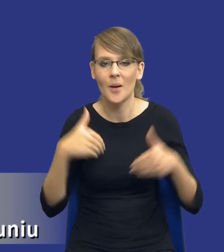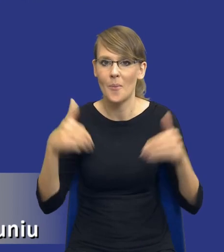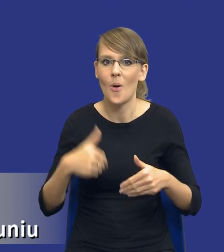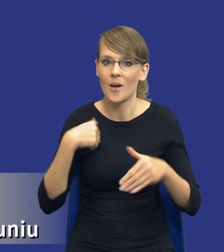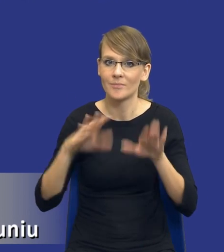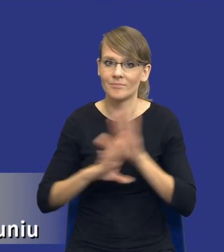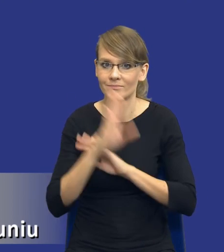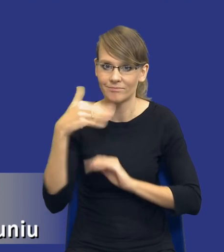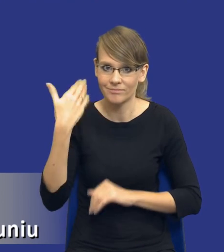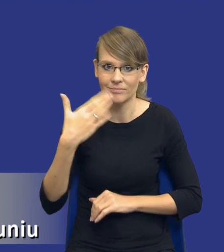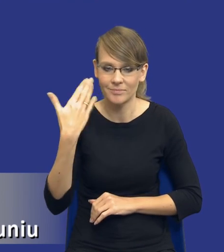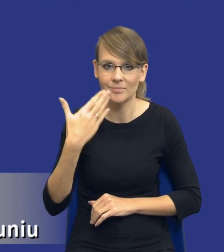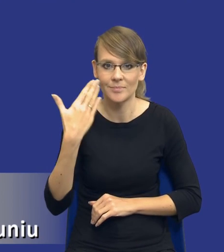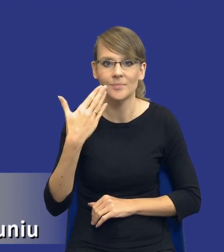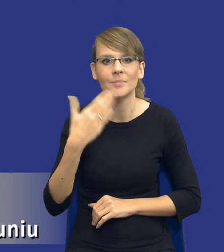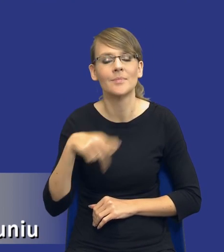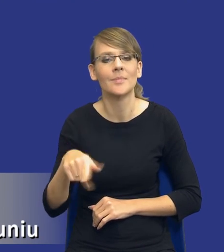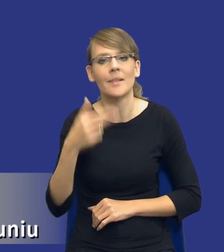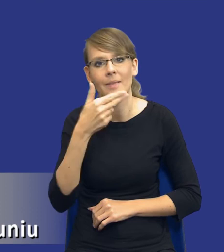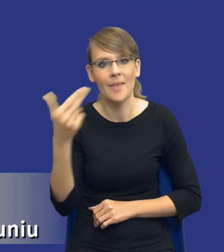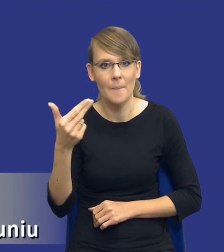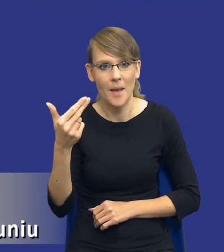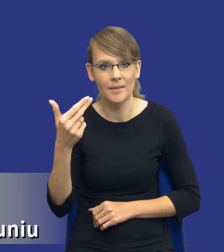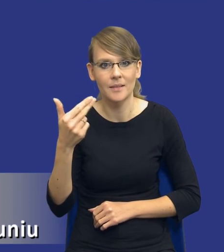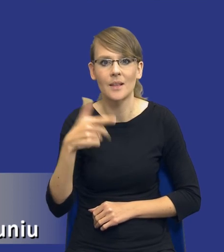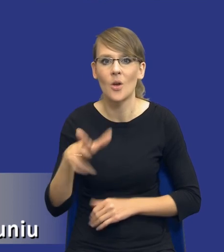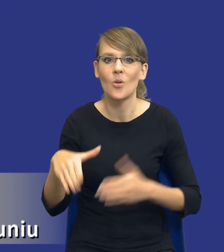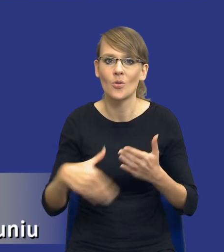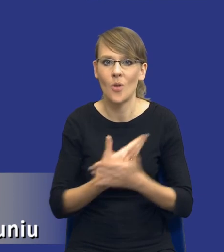w dniu dzisiejszym kwestii związanych z nowym instrumentem wprowadzonym